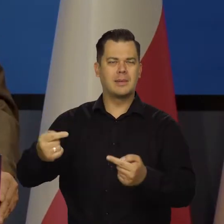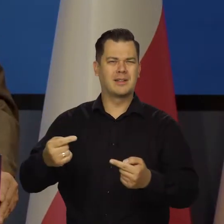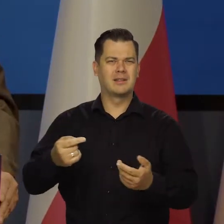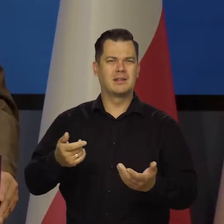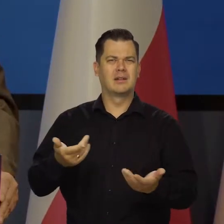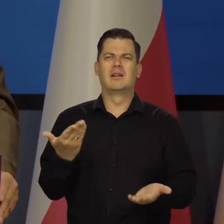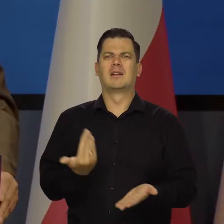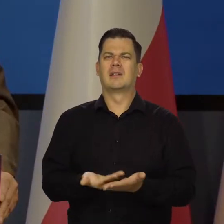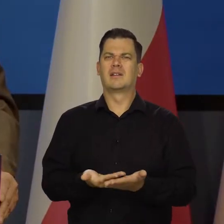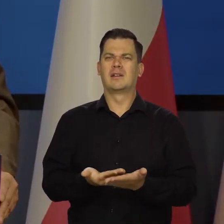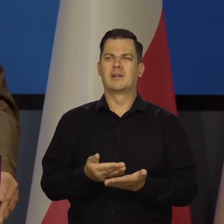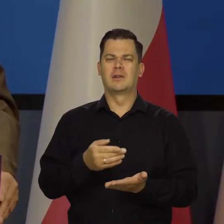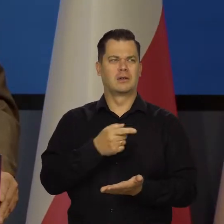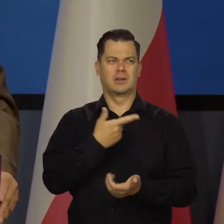agresywnej polityki rosyjskiej.